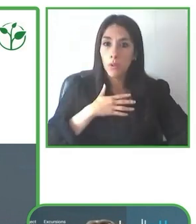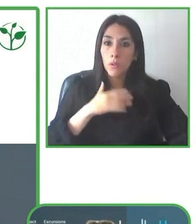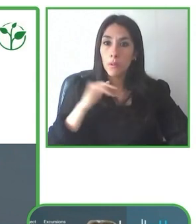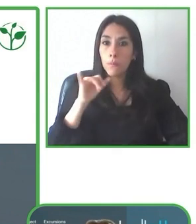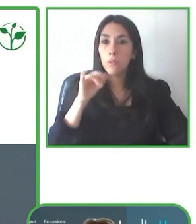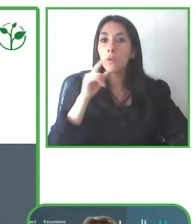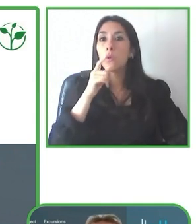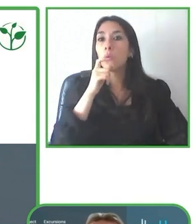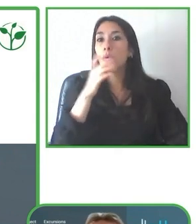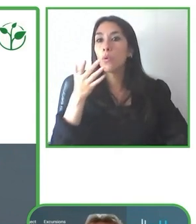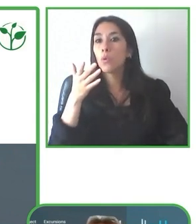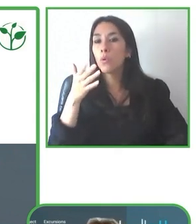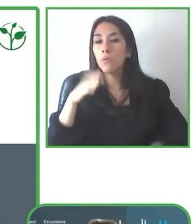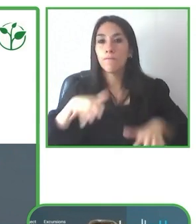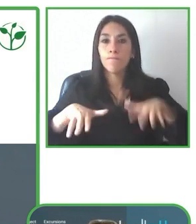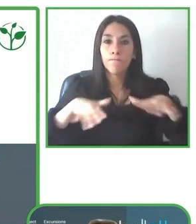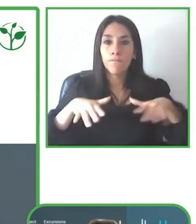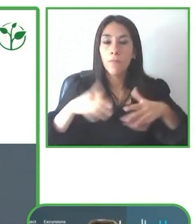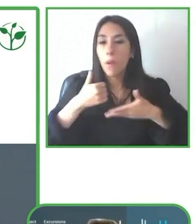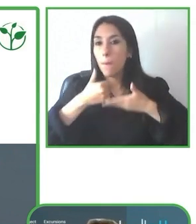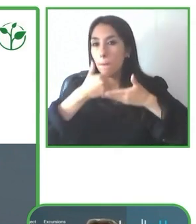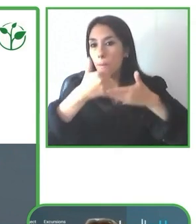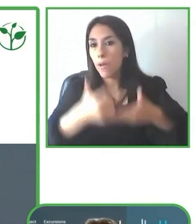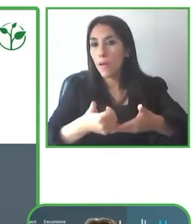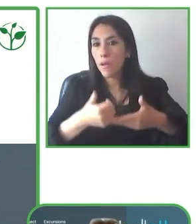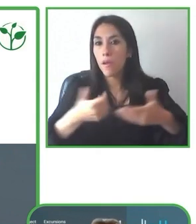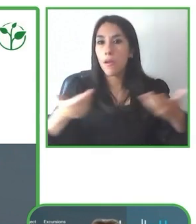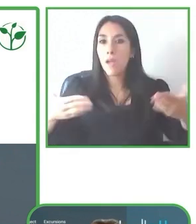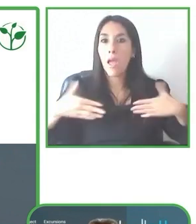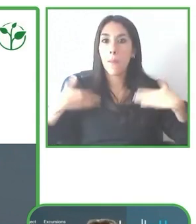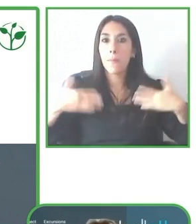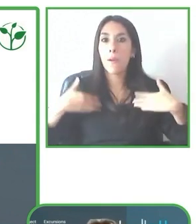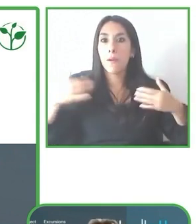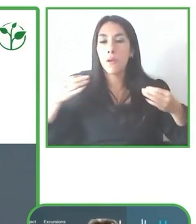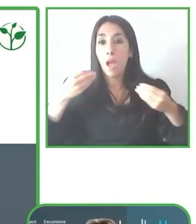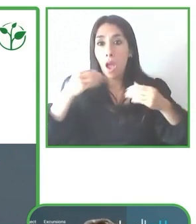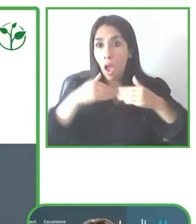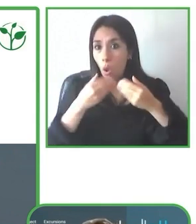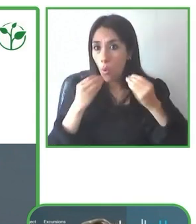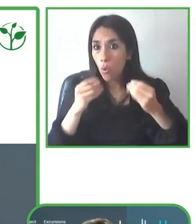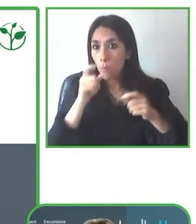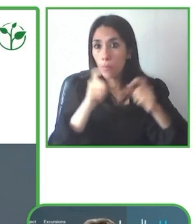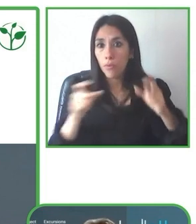ustedes para presentarles un poco acerca de nuestra experiencia como tour operador